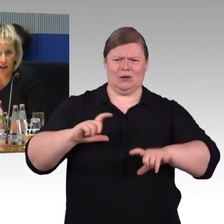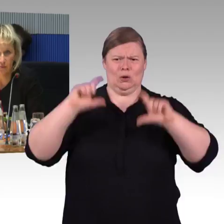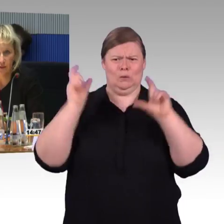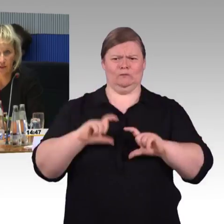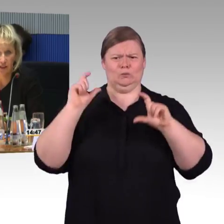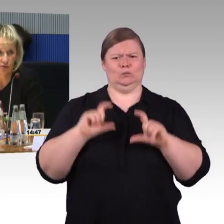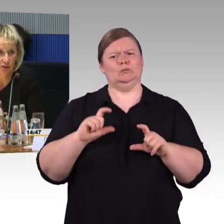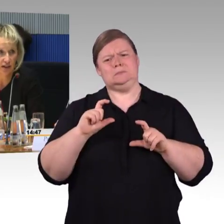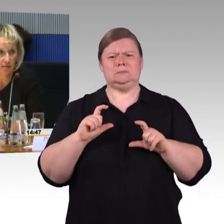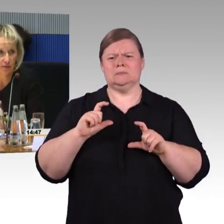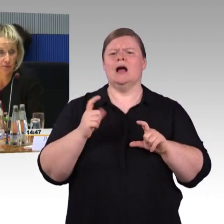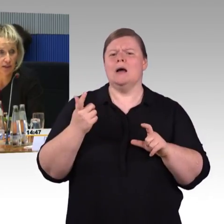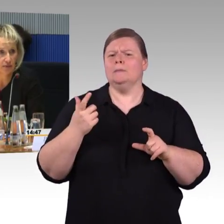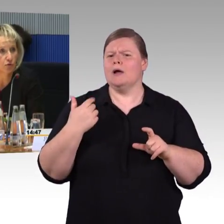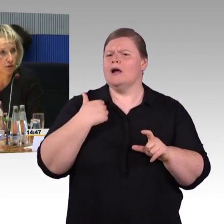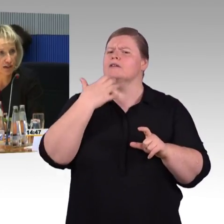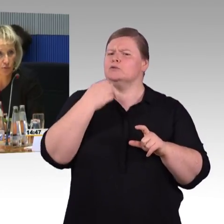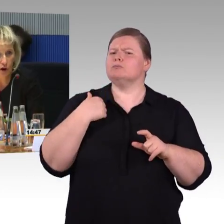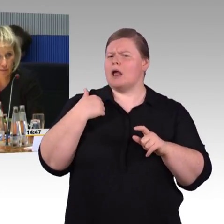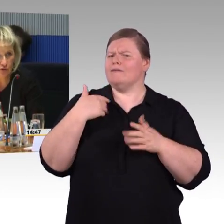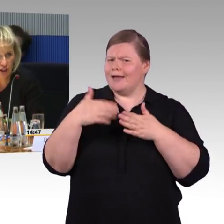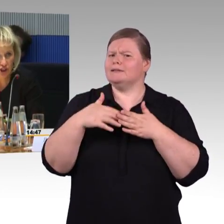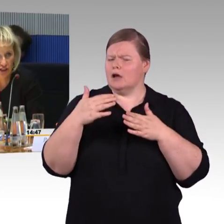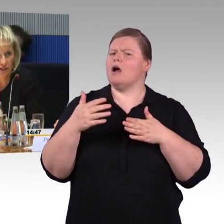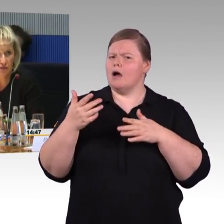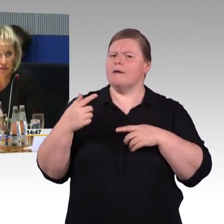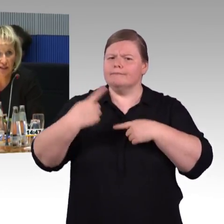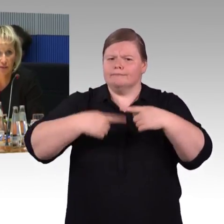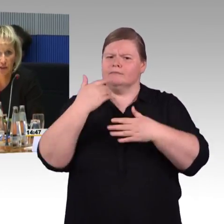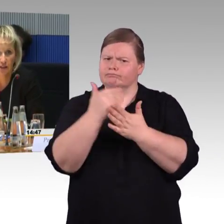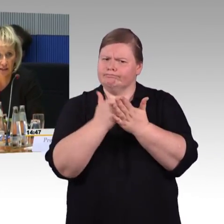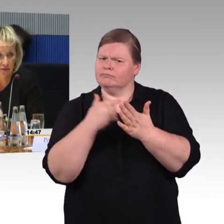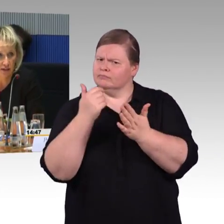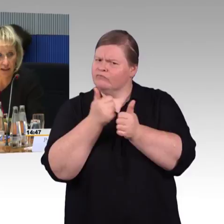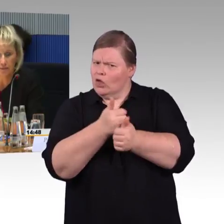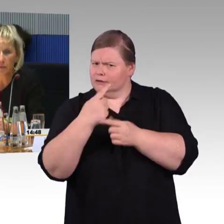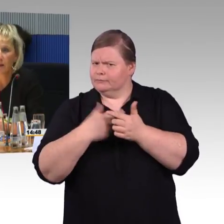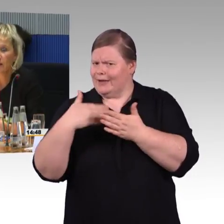alle Eisenbahn-Verkehrsunternehmen sogenannte Programme zu erstellen, inwiefern sie barrierefrei werden.